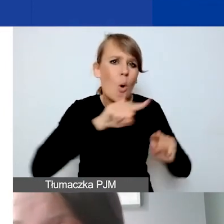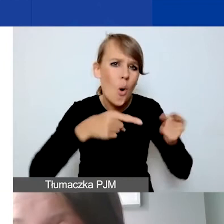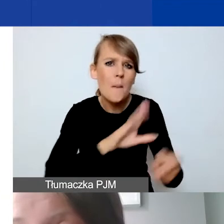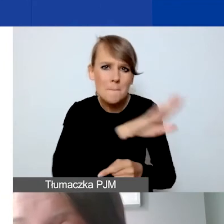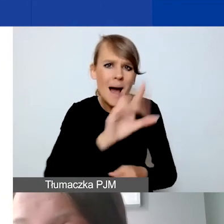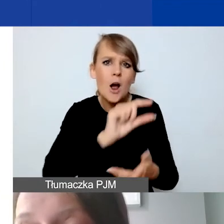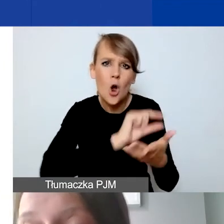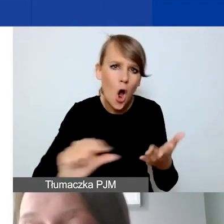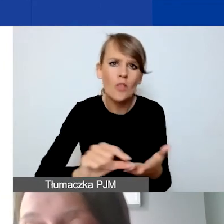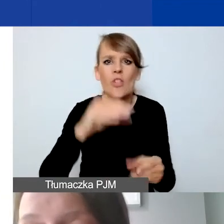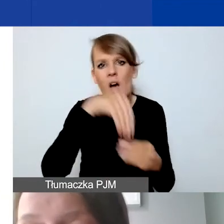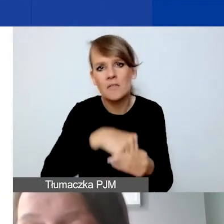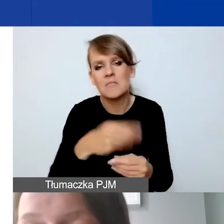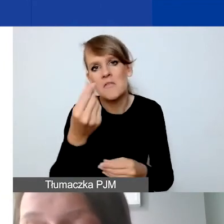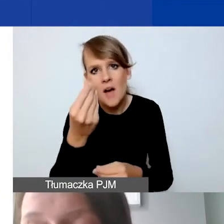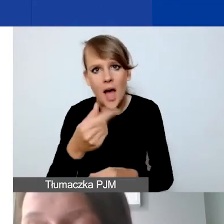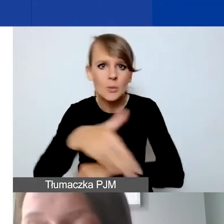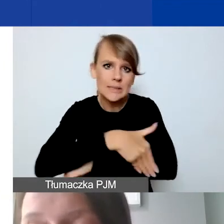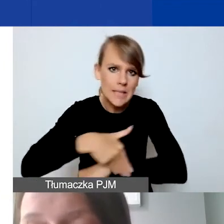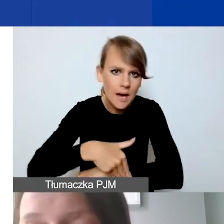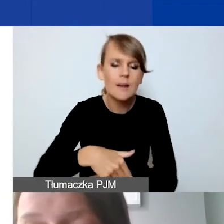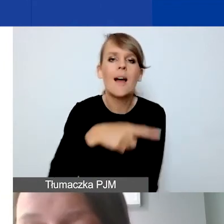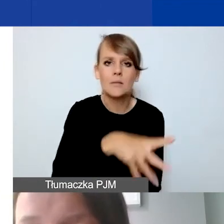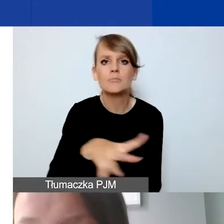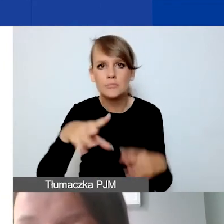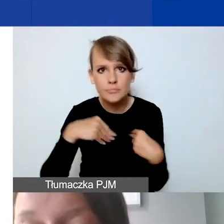przyjmują środki i granty z zagranicy.